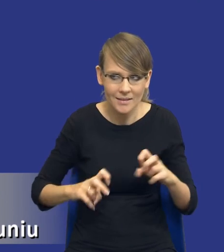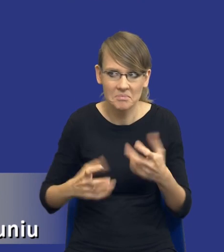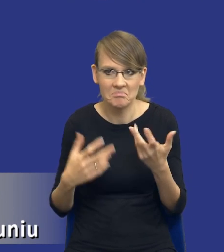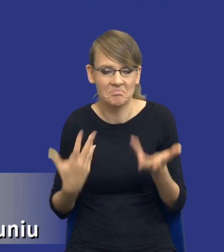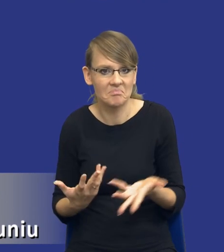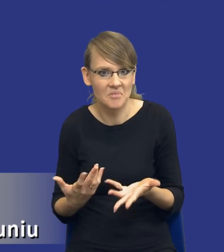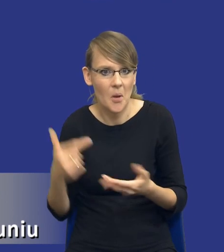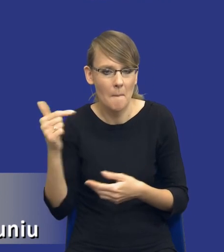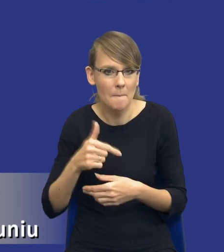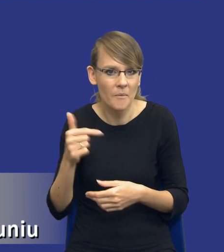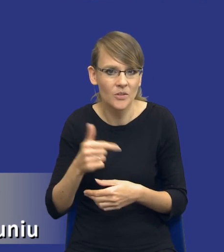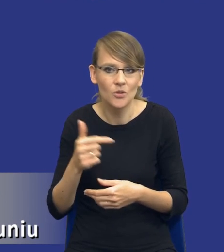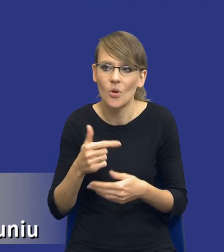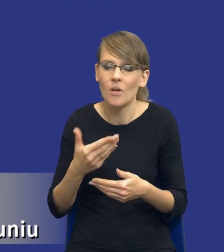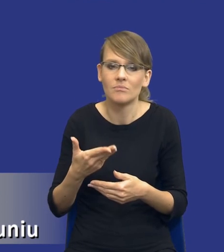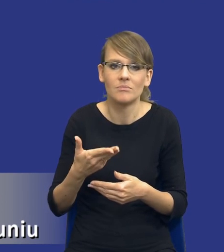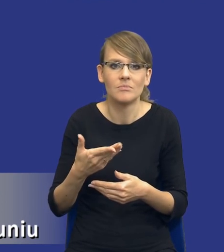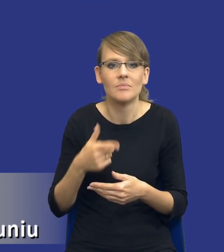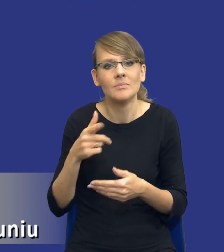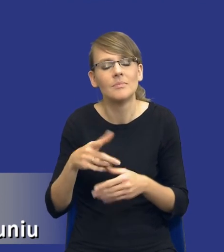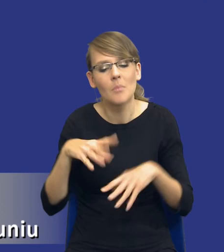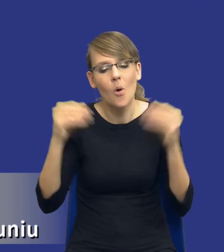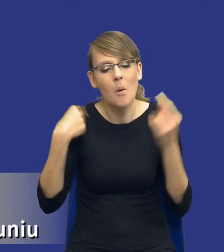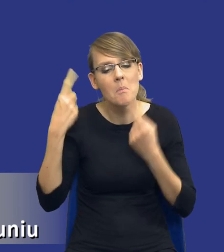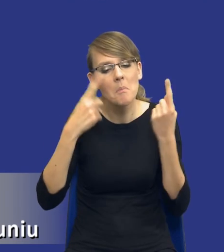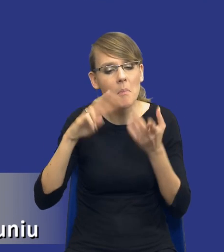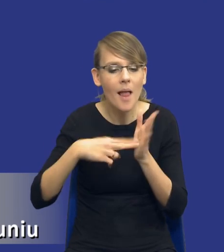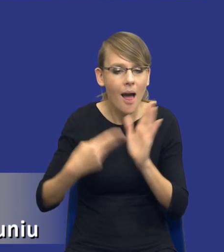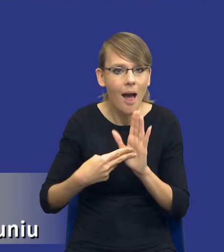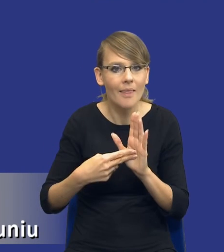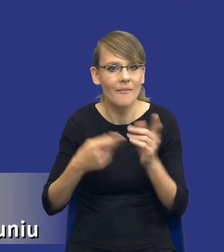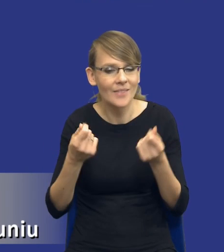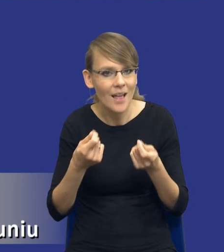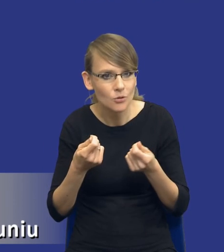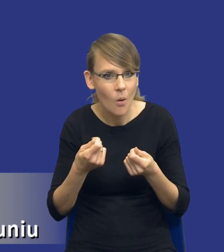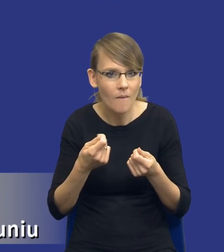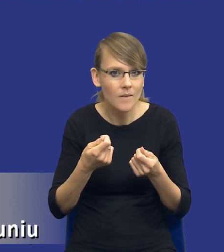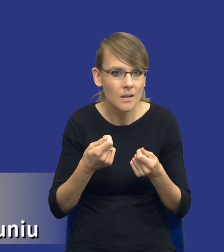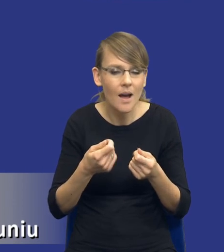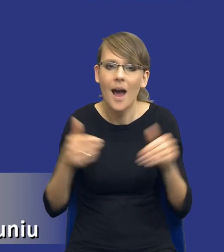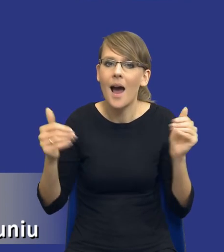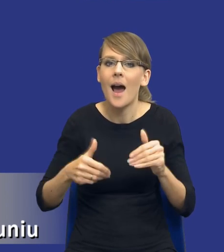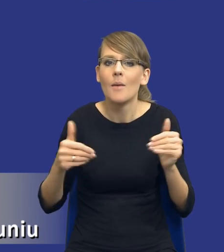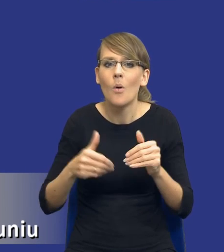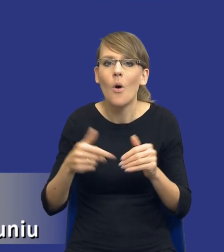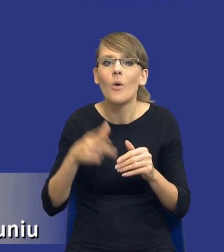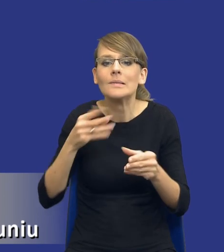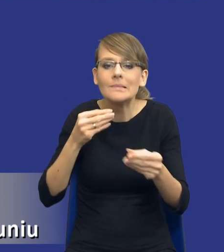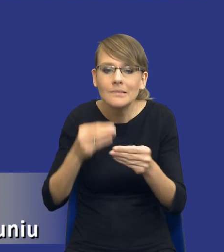to wtedy, kiedy w ogóle planujemy zamówienia publiczne, tworzymy plany finansowe, czy też rzeczywiście już przed wszczęciem konkretnego postępowania.